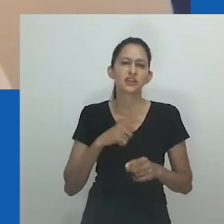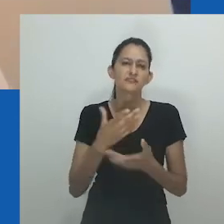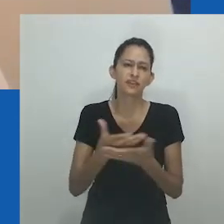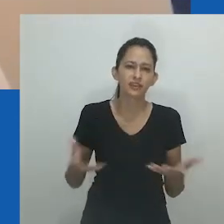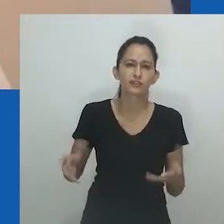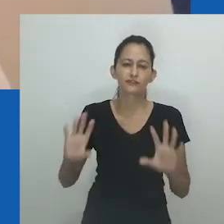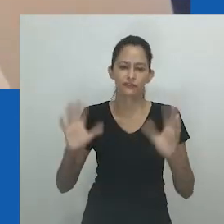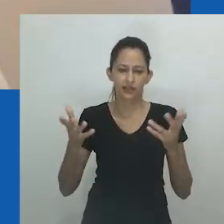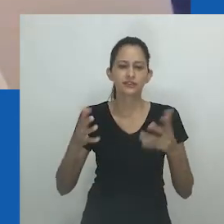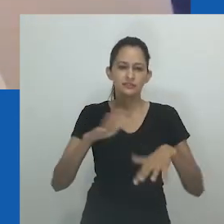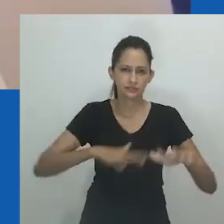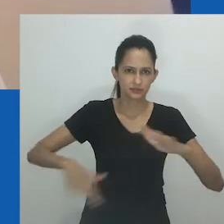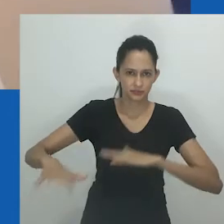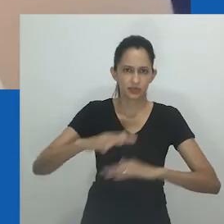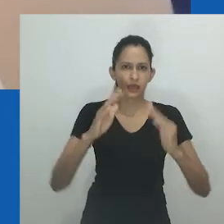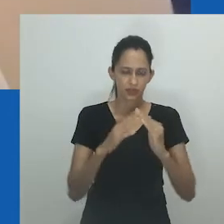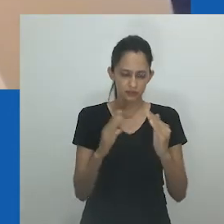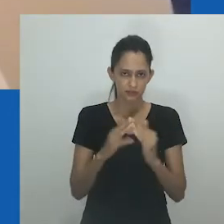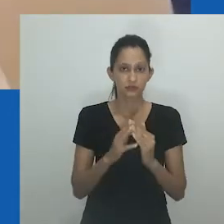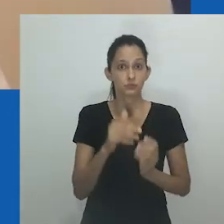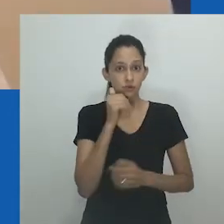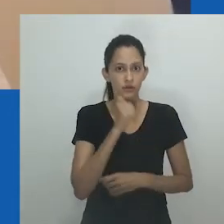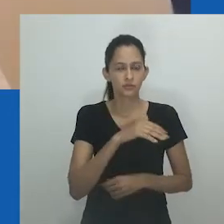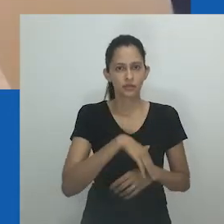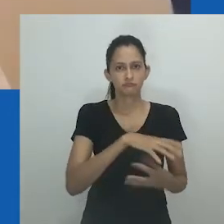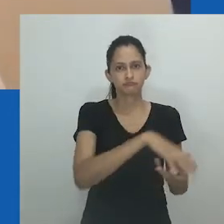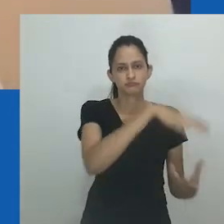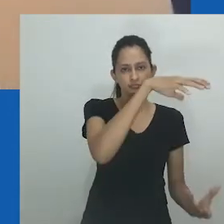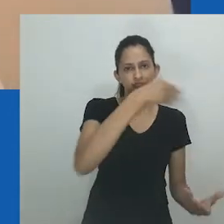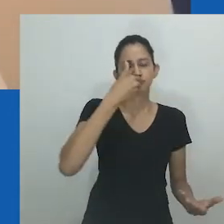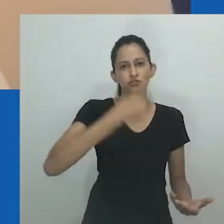Quem dizia isso pra você, as mulheres? Mfundi responde: